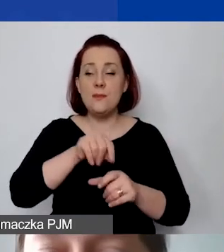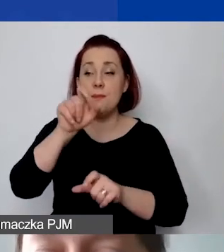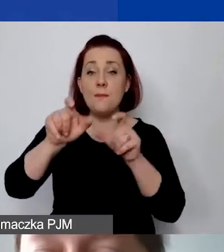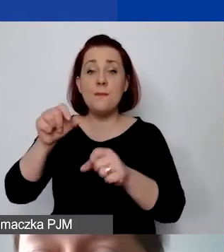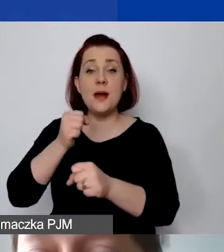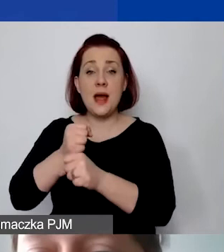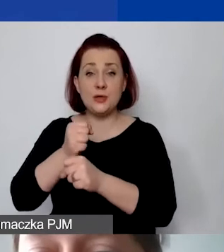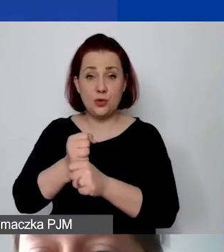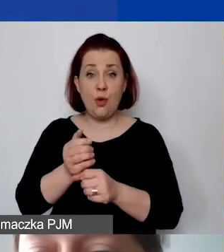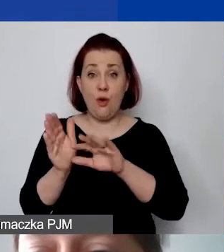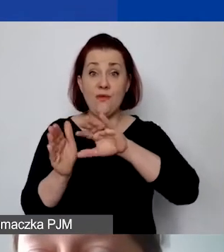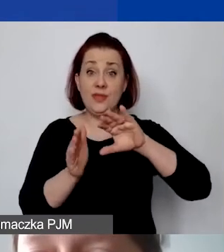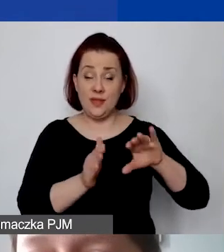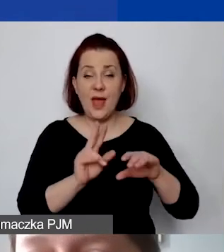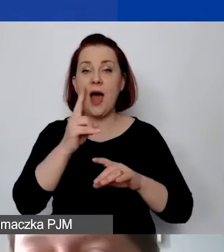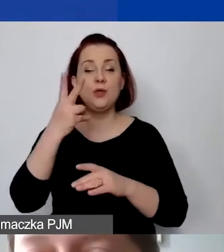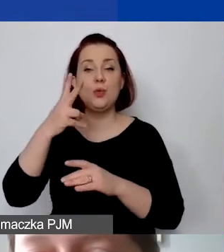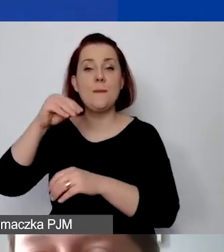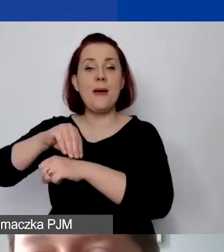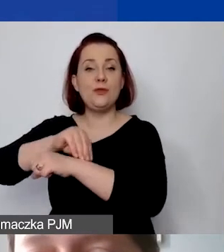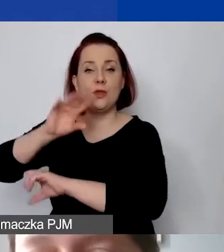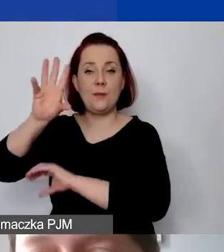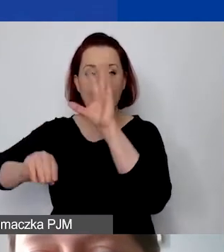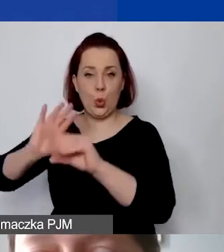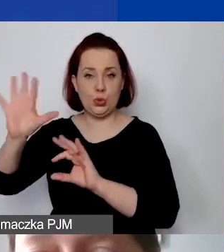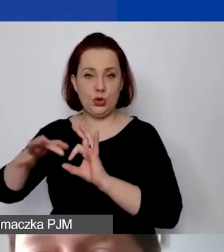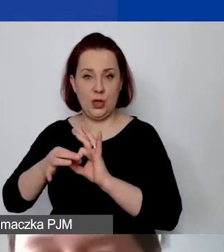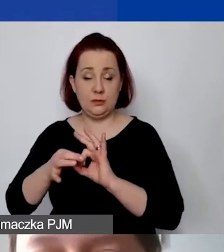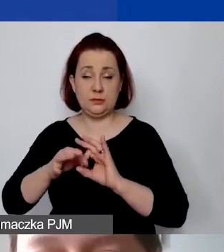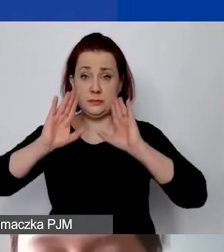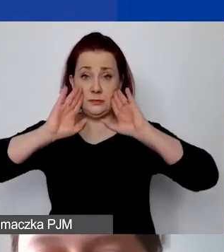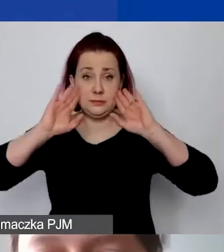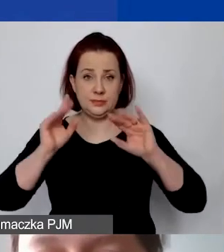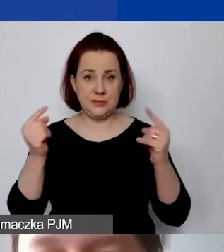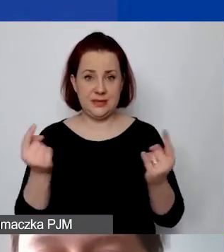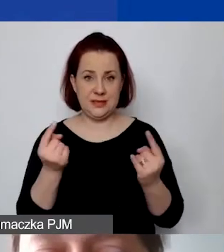Druga metoda - budżetowa. Proszę zobaczyć, że ta sama sytuacja dla tego samego projektu